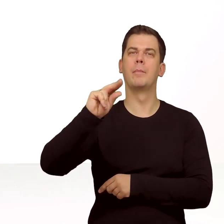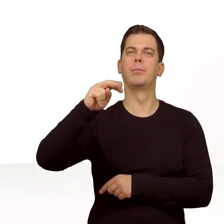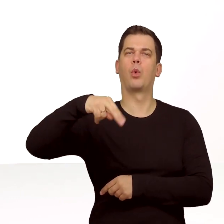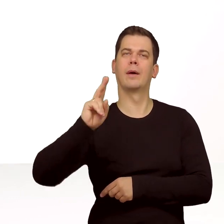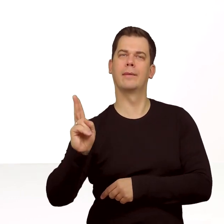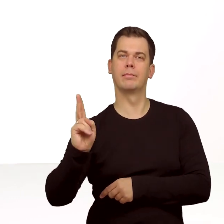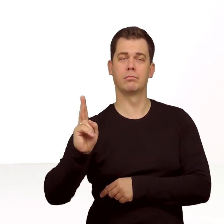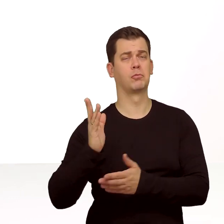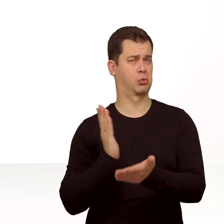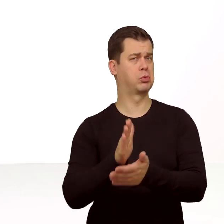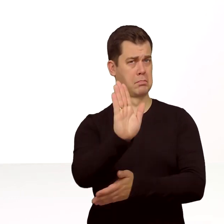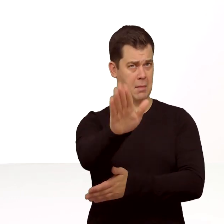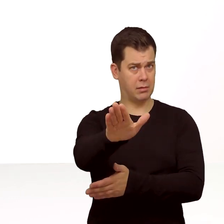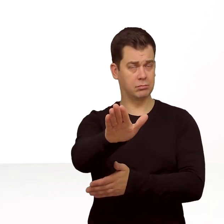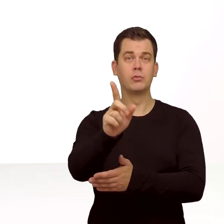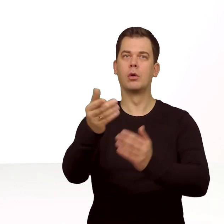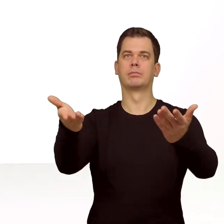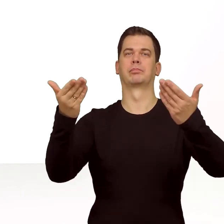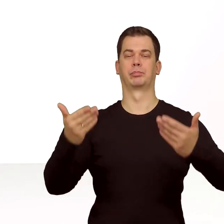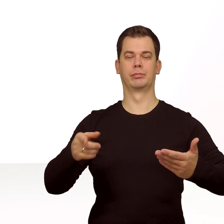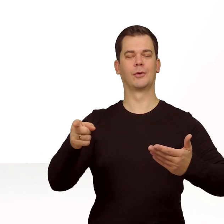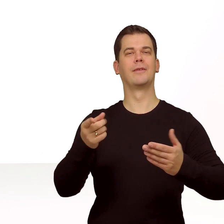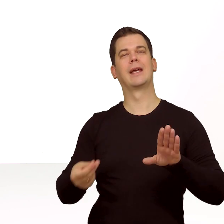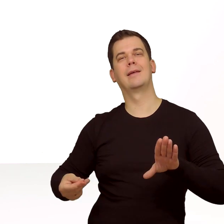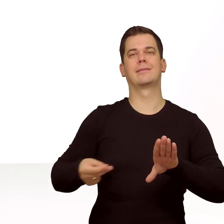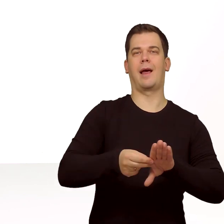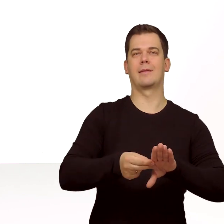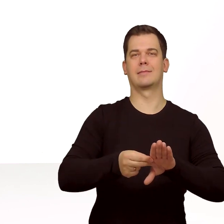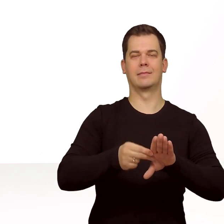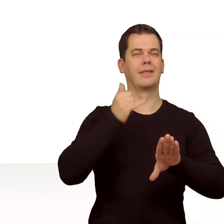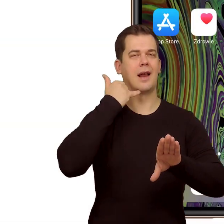Mamy już wszystko, więc przejdźmy do instalacji karty w telefonie.